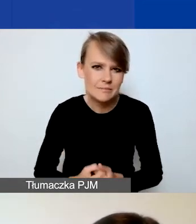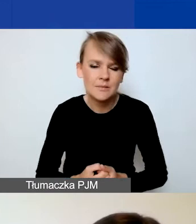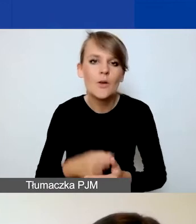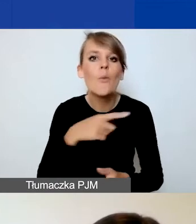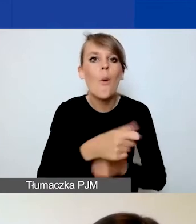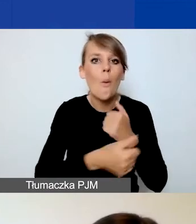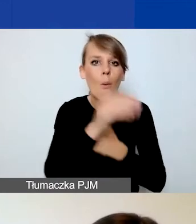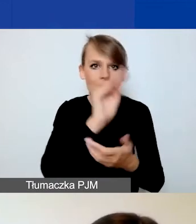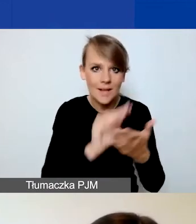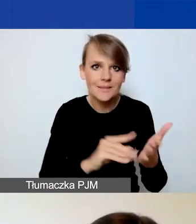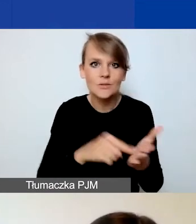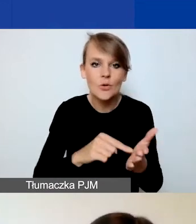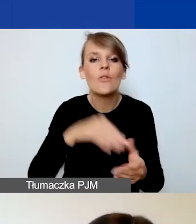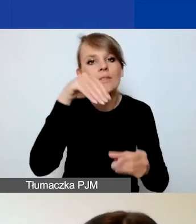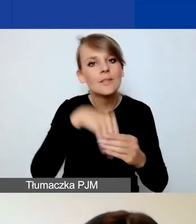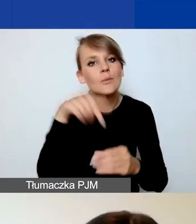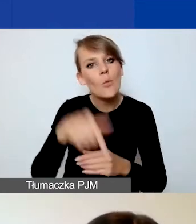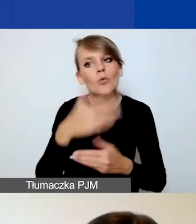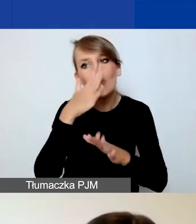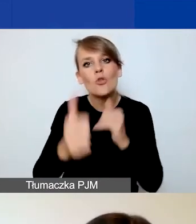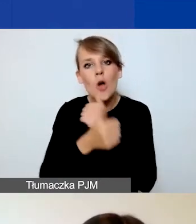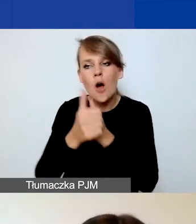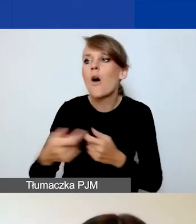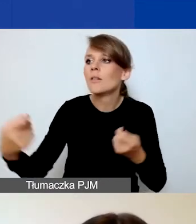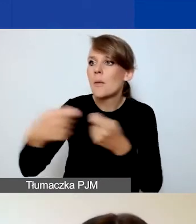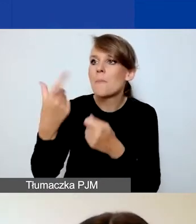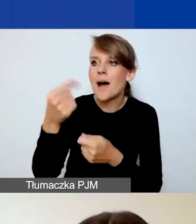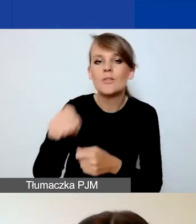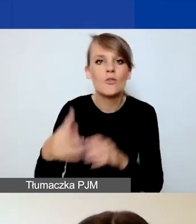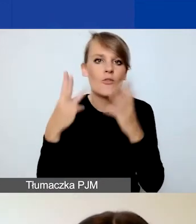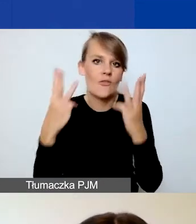że to partnerstwo jest ważne z punktu widzenia realizacji projektu.